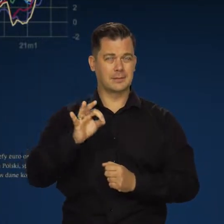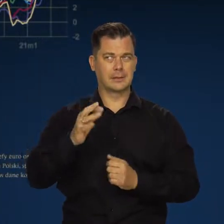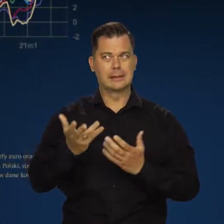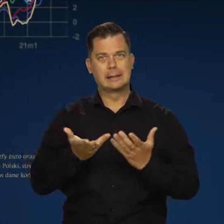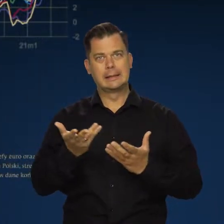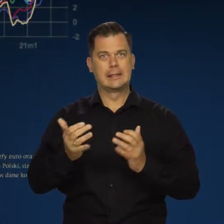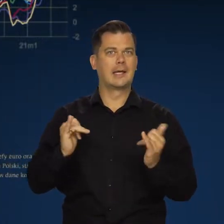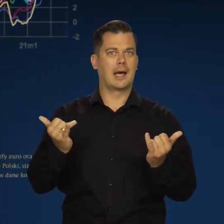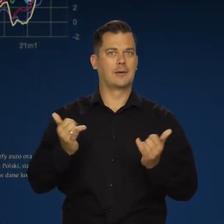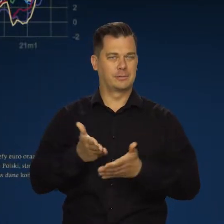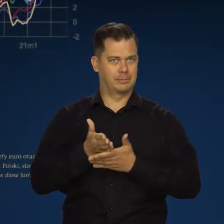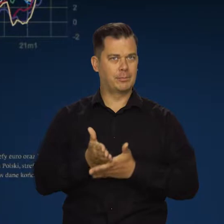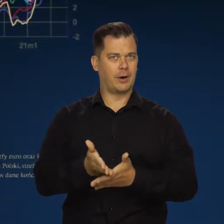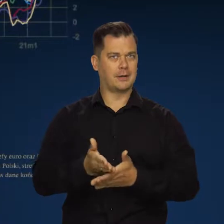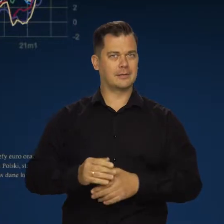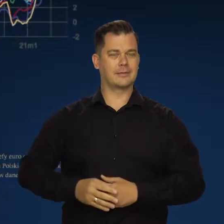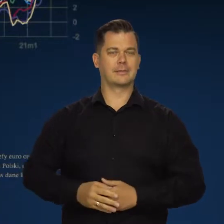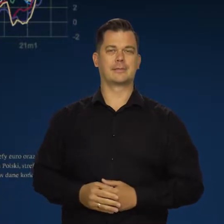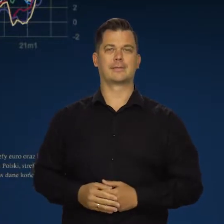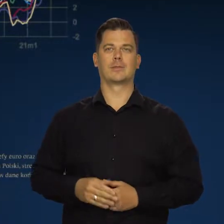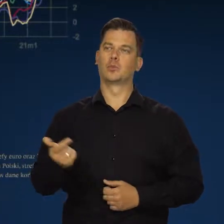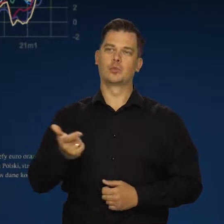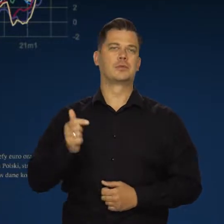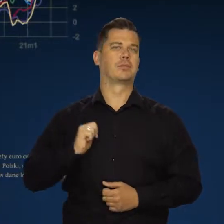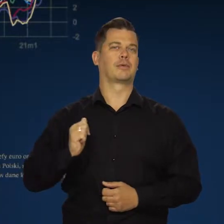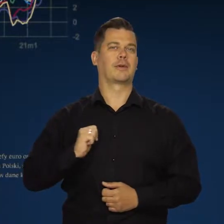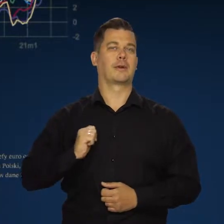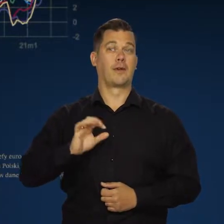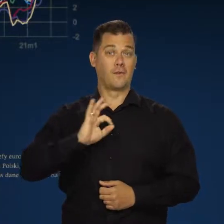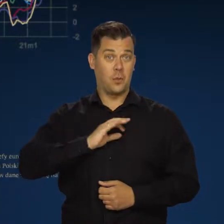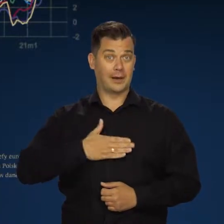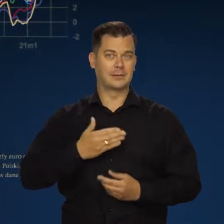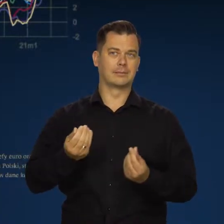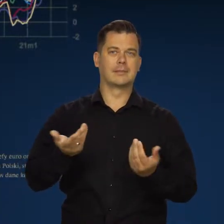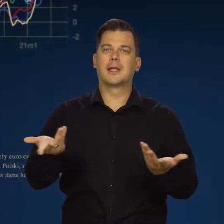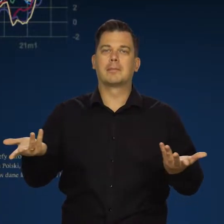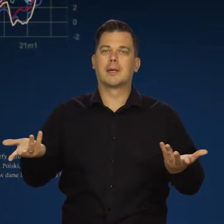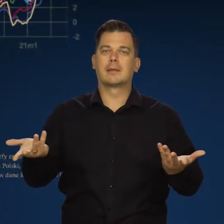Muszą jakoś w tym wytrwać, przeczekać. Nie mają własnej polityki pieniężnej.